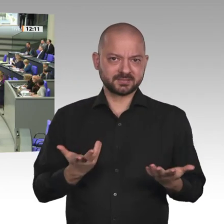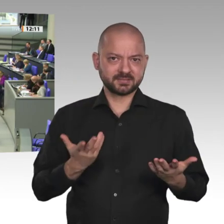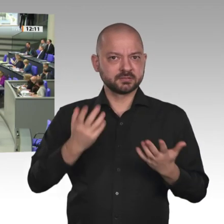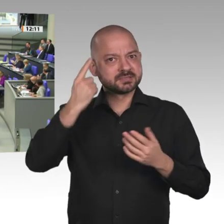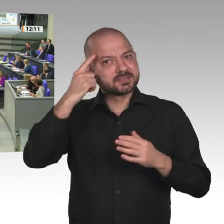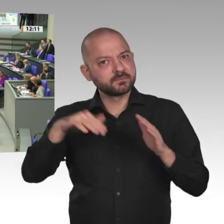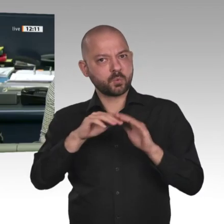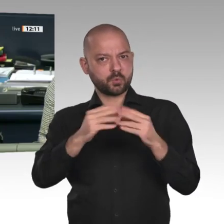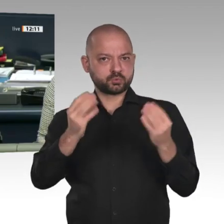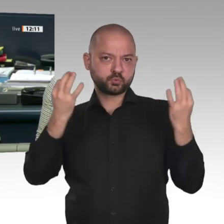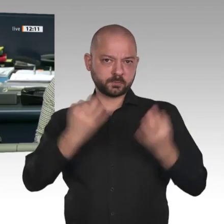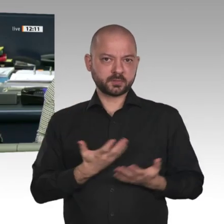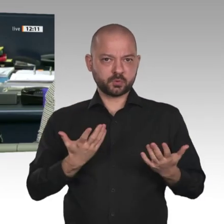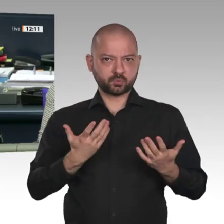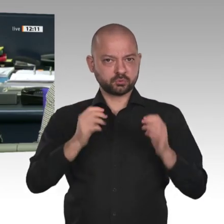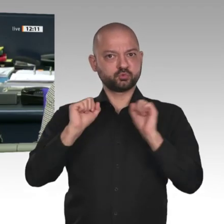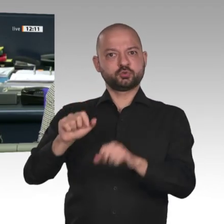Nächster Redner: Christoph Matschie für die SPD-Fraktion.